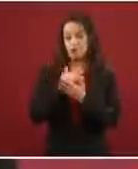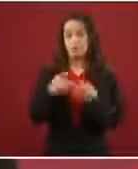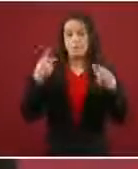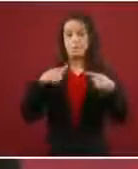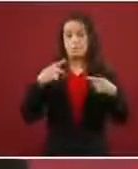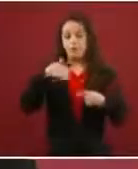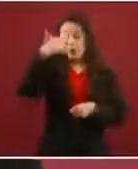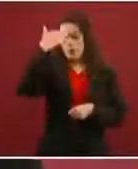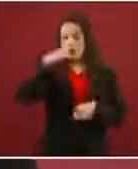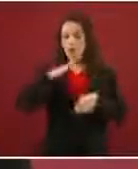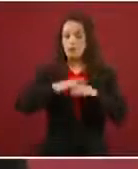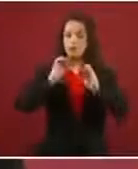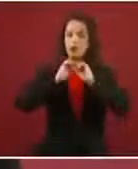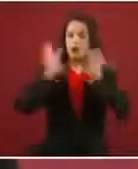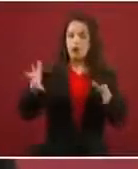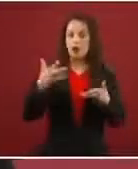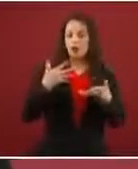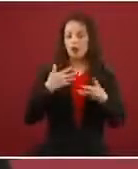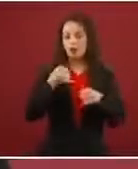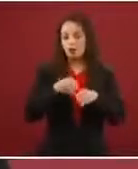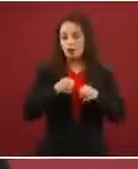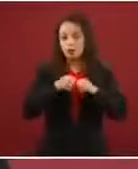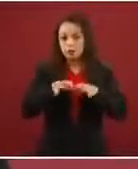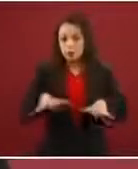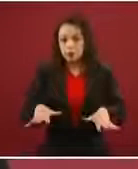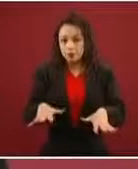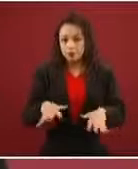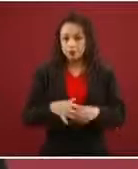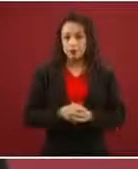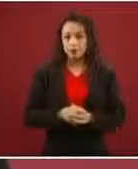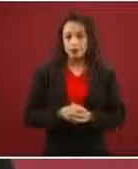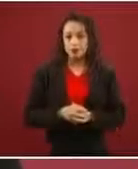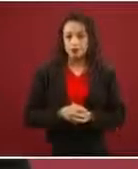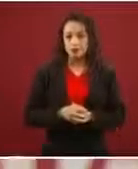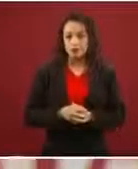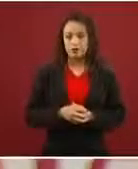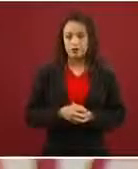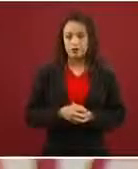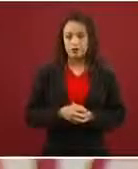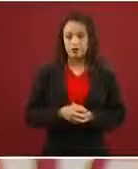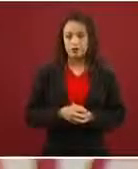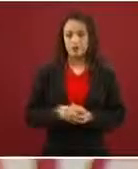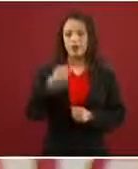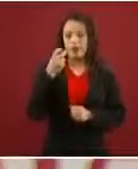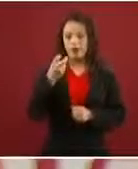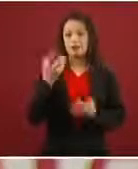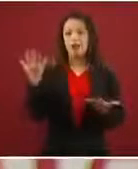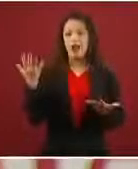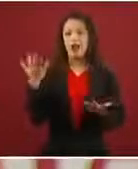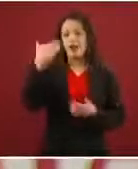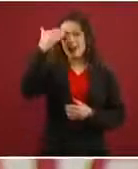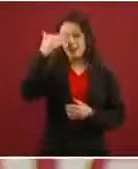más claridad, pues ¿qué está sucediendo? Que ya no hacen todo el recorrido con todos los riesgos.